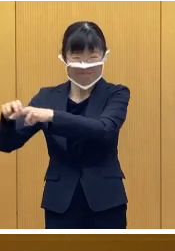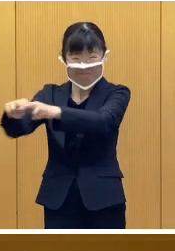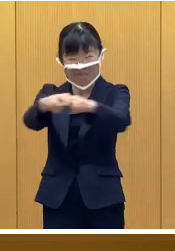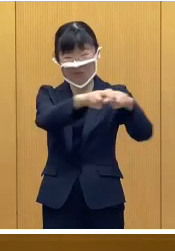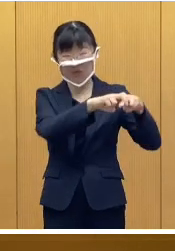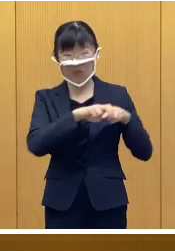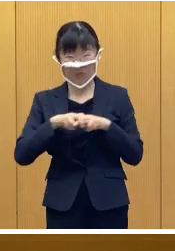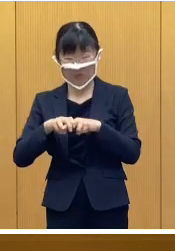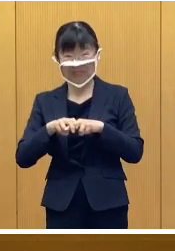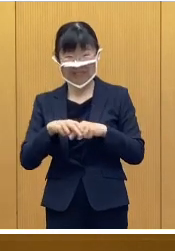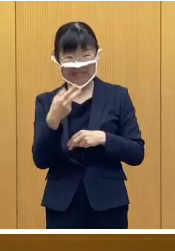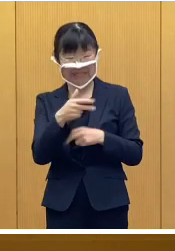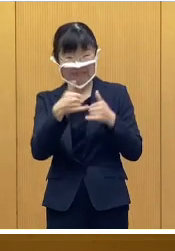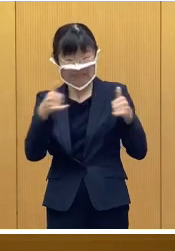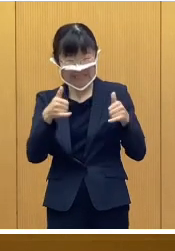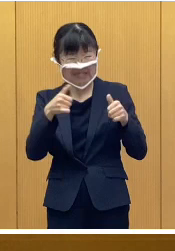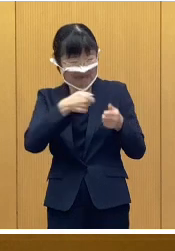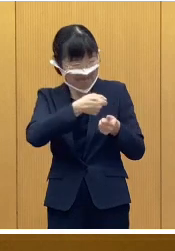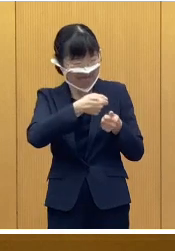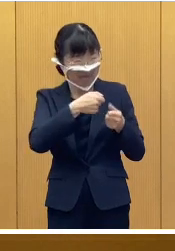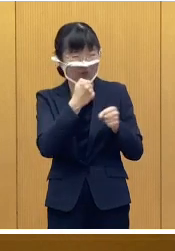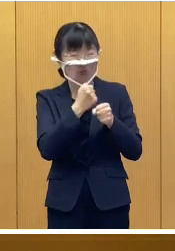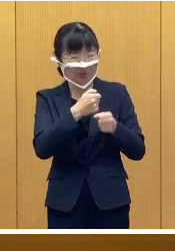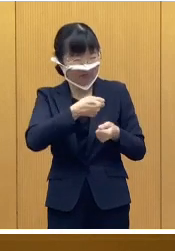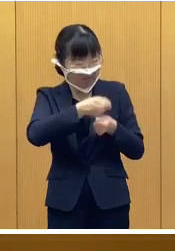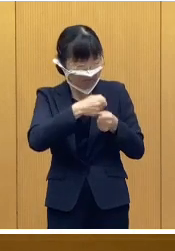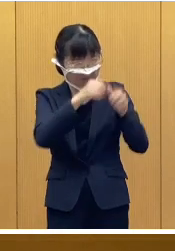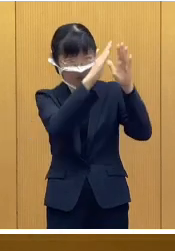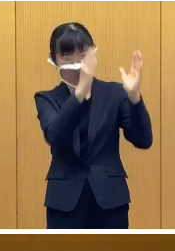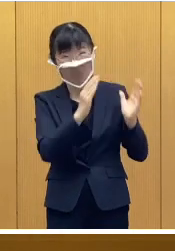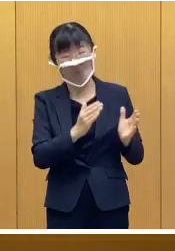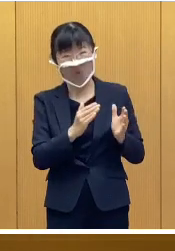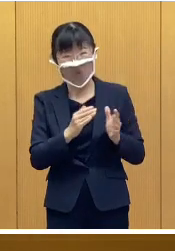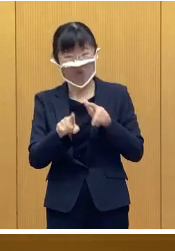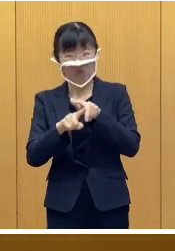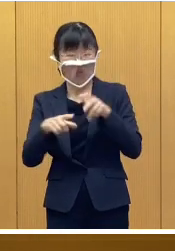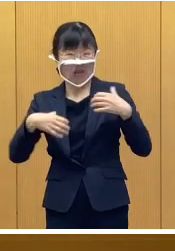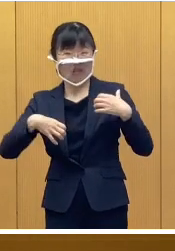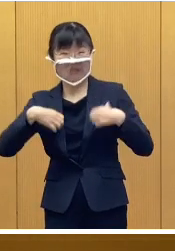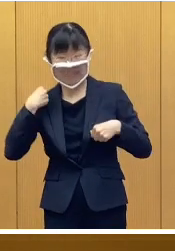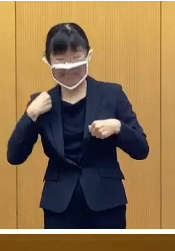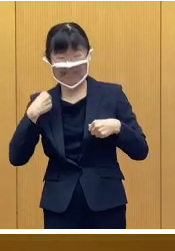市民手作りの氷雪像 それから小学生が制作した